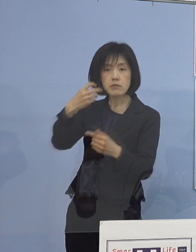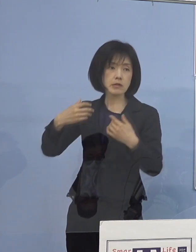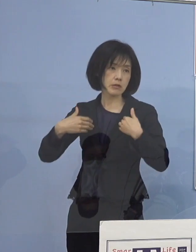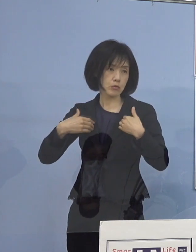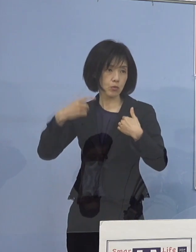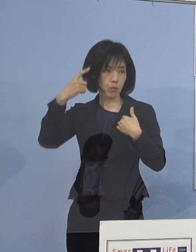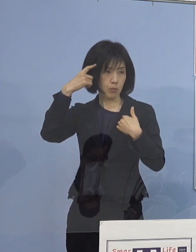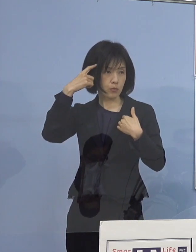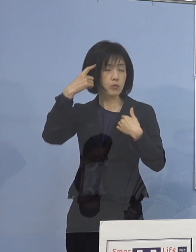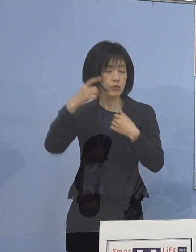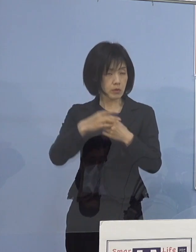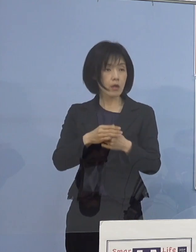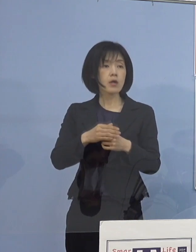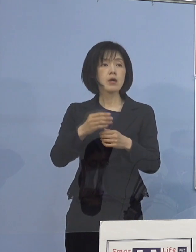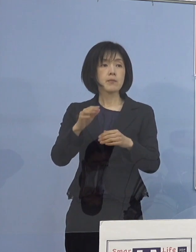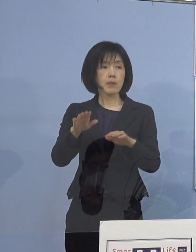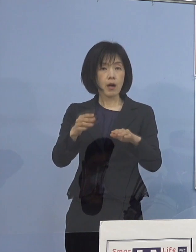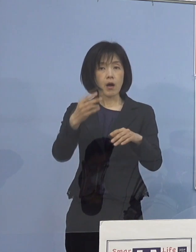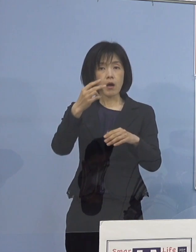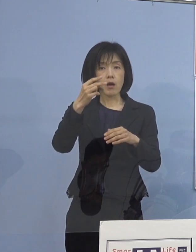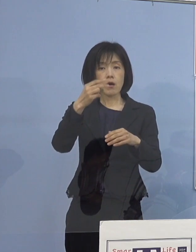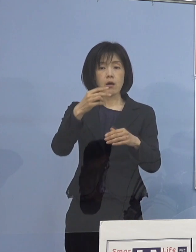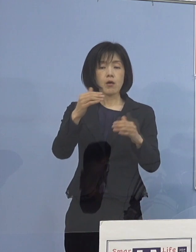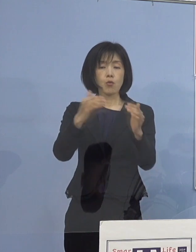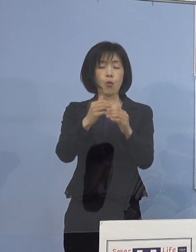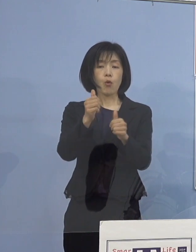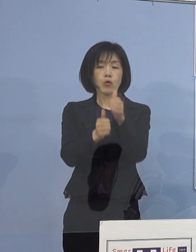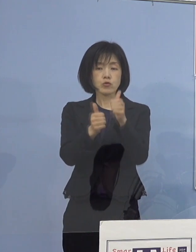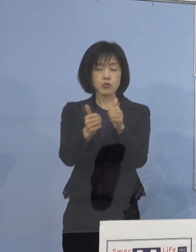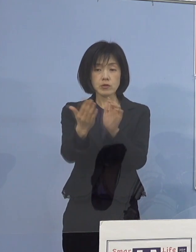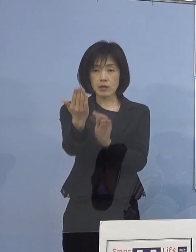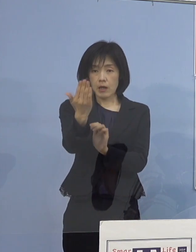特に高校入試を控えた 重要な時期ということもあって